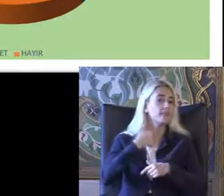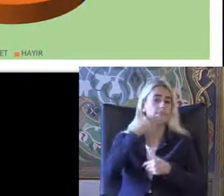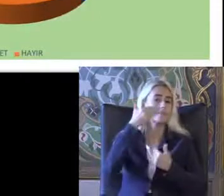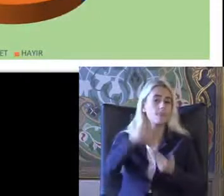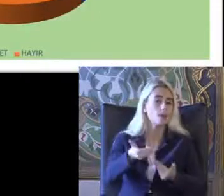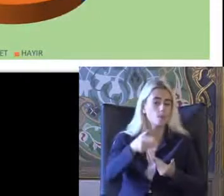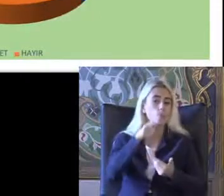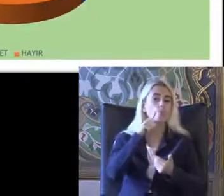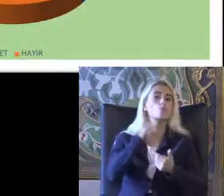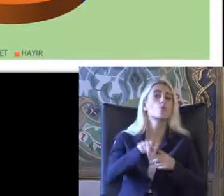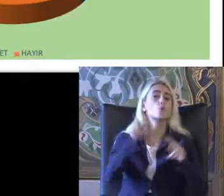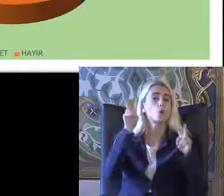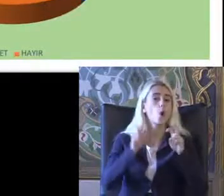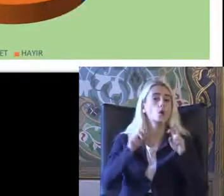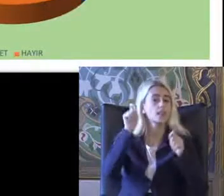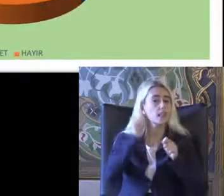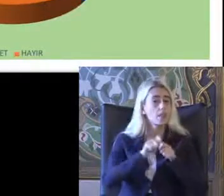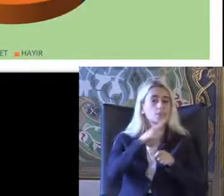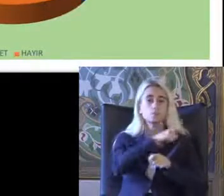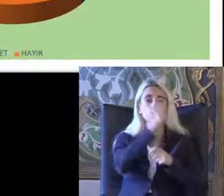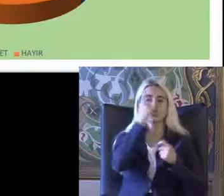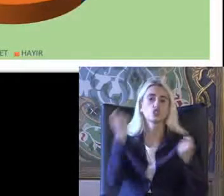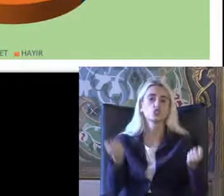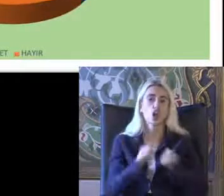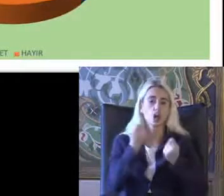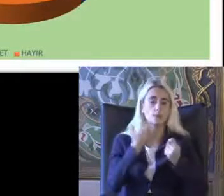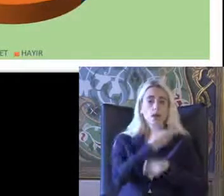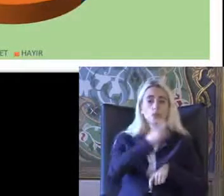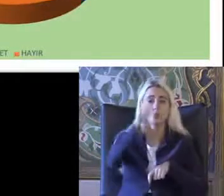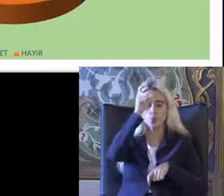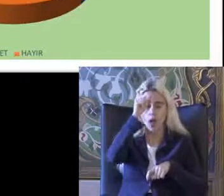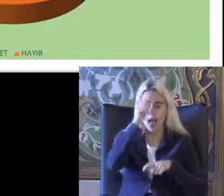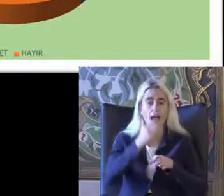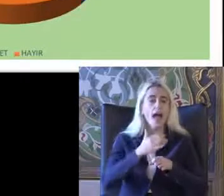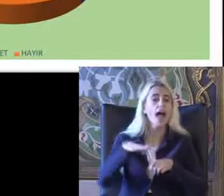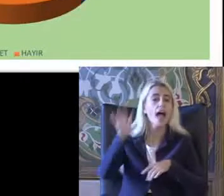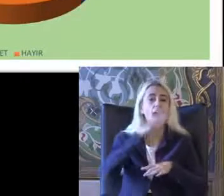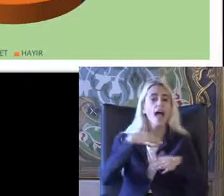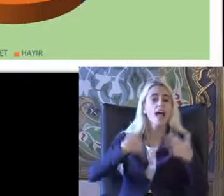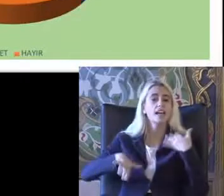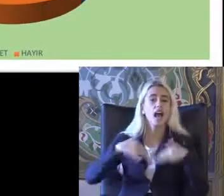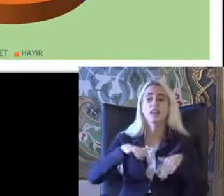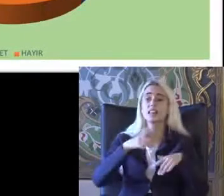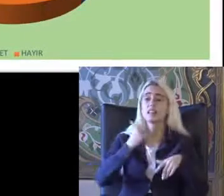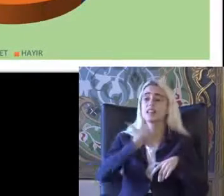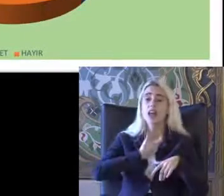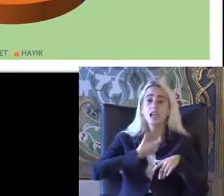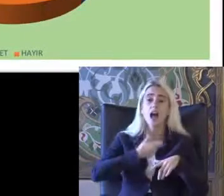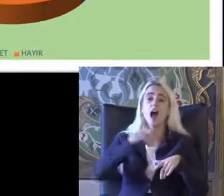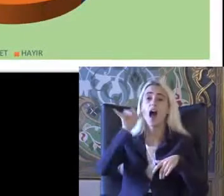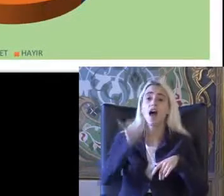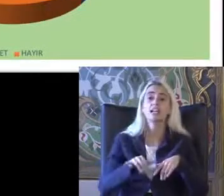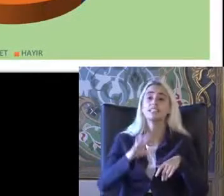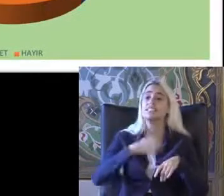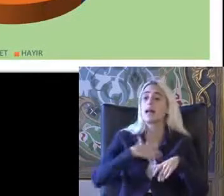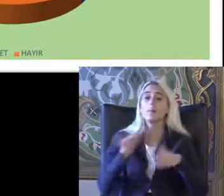Bu konuda yapılmış bir Çalışma Türkiye'de engelliler Hangi yasal haklara sahip olduğunu biliyor musunuz diye sorulmuş